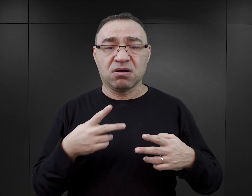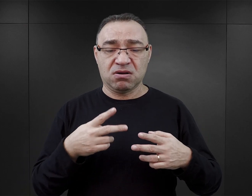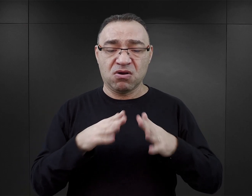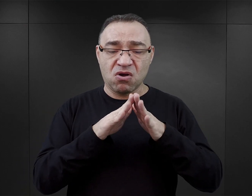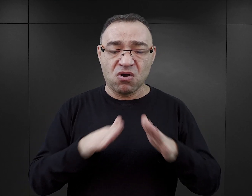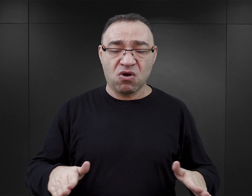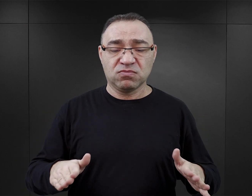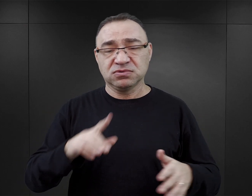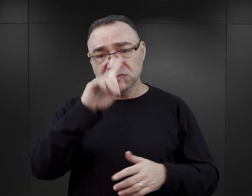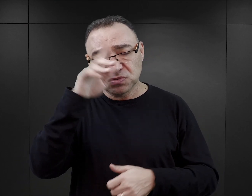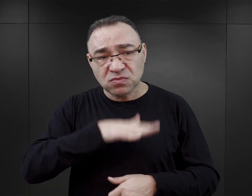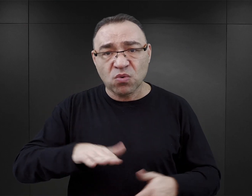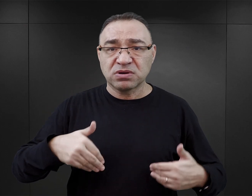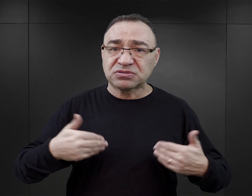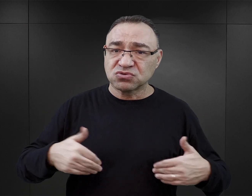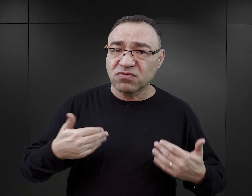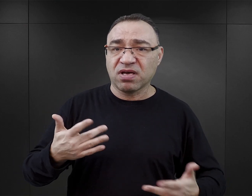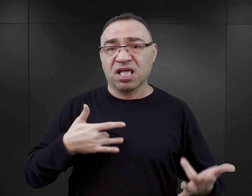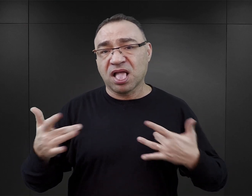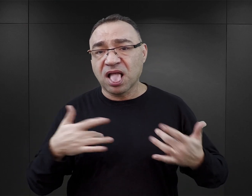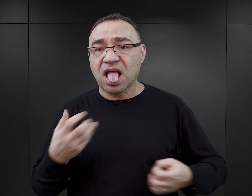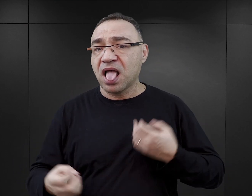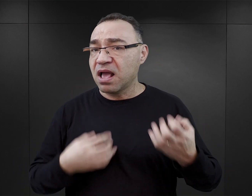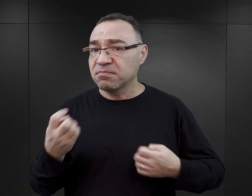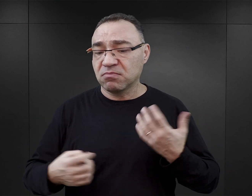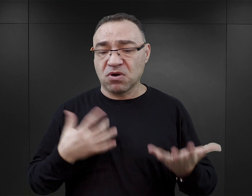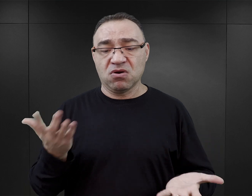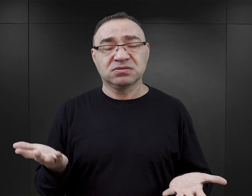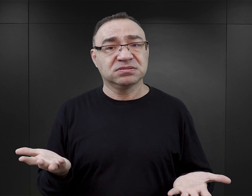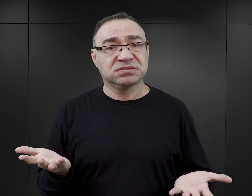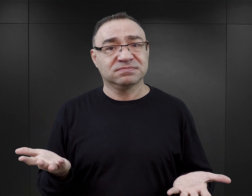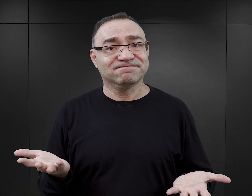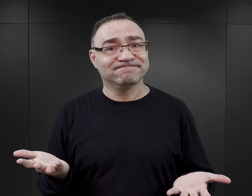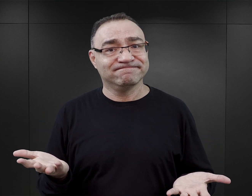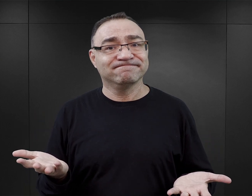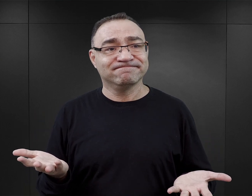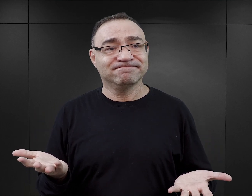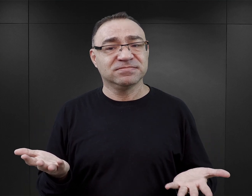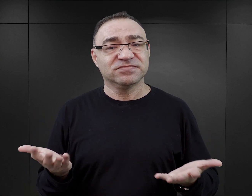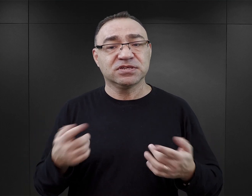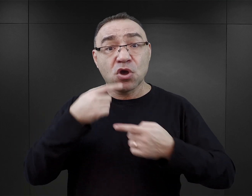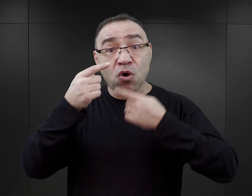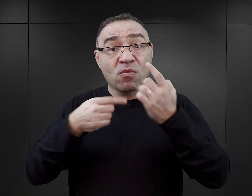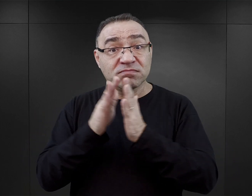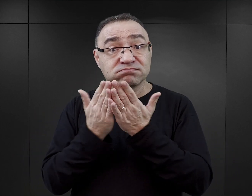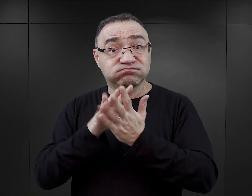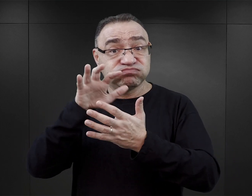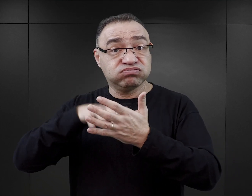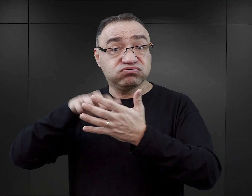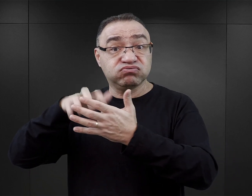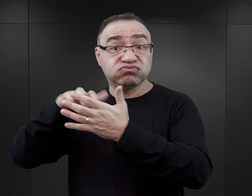z konsekwencjami społecznymi, zdrowotnymi, emocjonalnymi. Więc konstrukcja powieści w taki sposób,